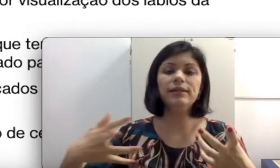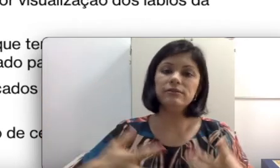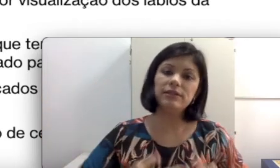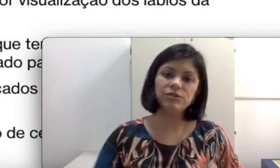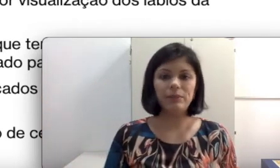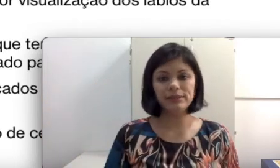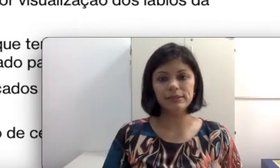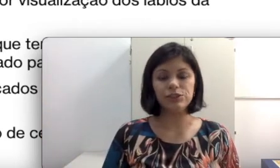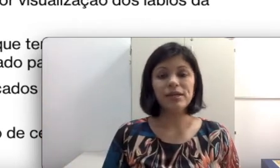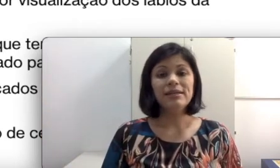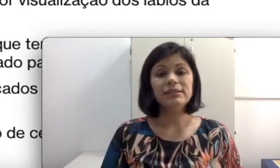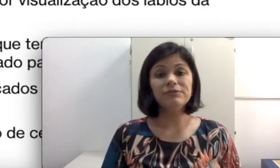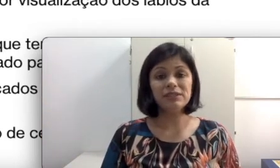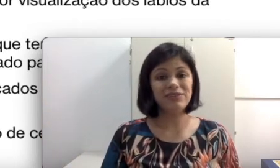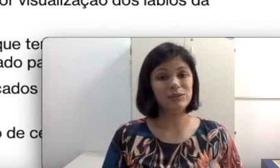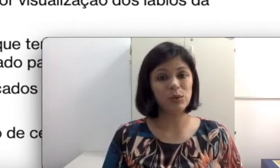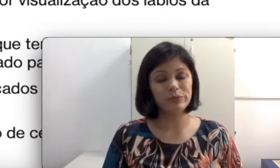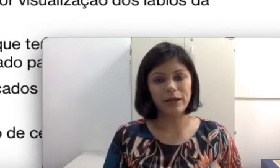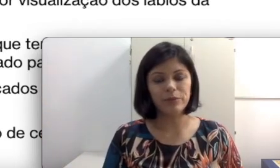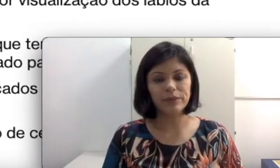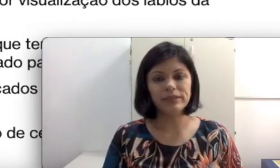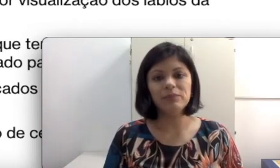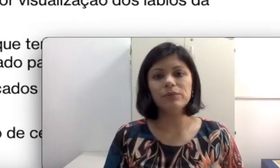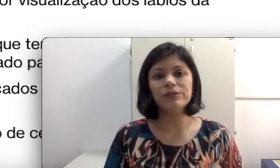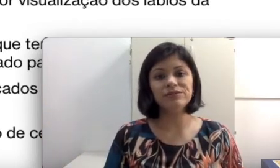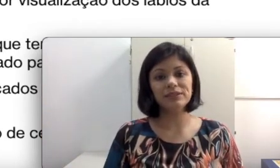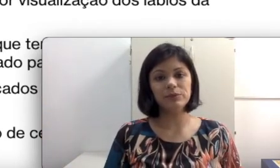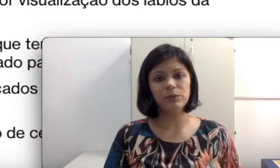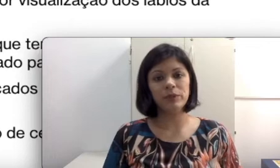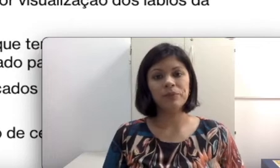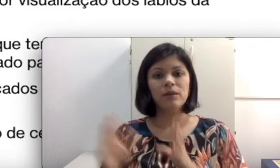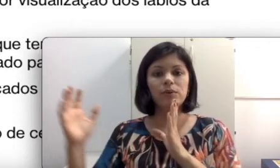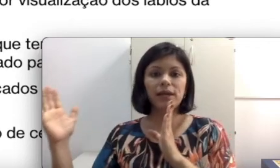vai ajudar bastante. Se você faz o contrário, por exemplo, isso vai ser muito ruim porque